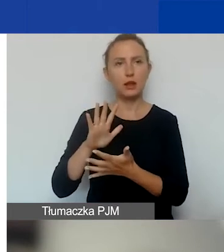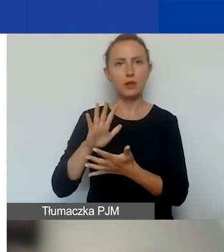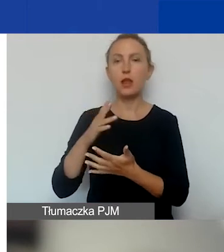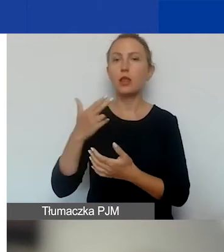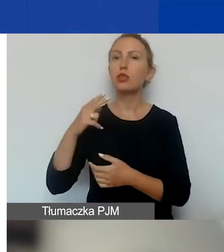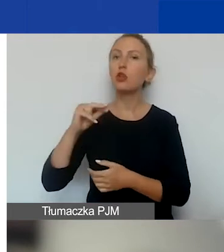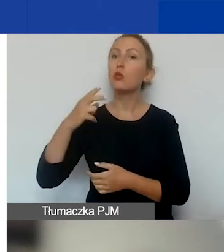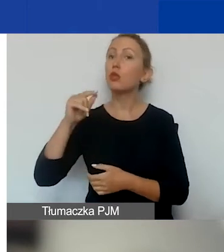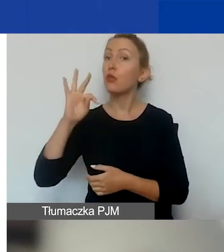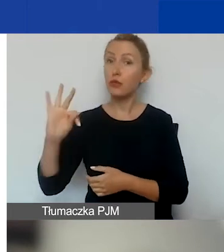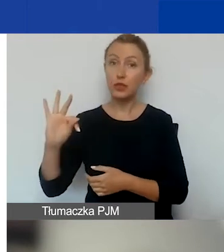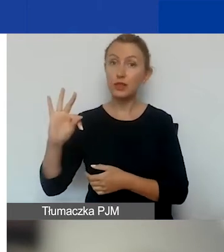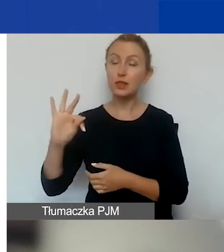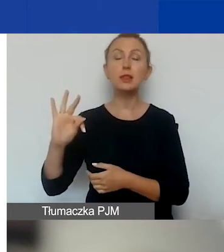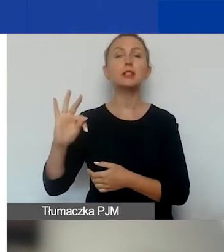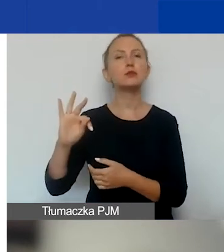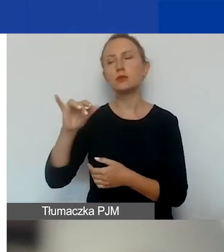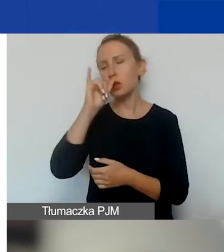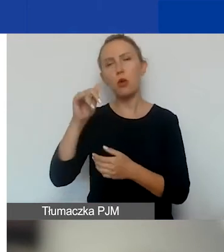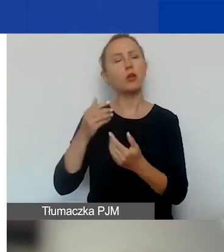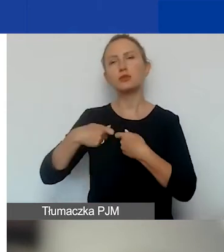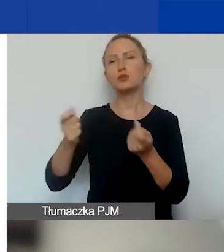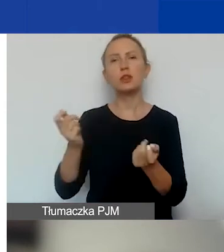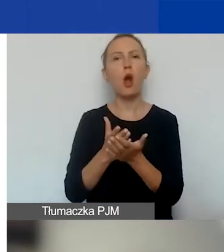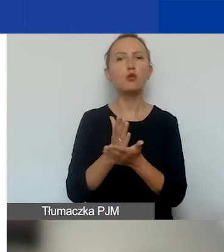nie mogą polegać na sprzedaży usług lub towarów.